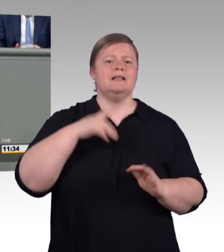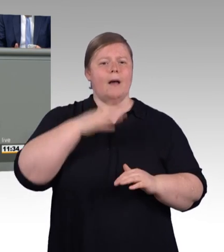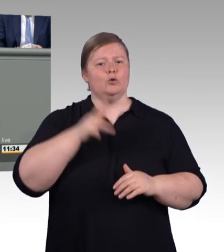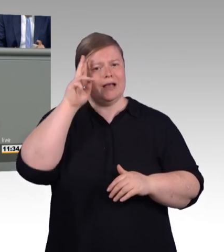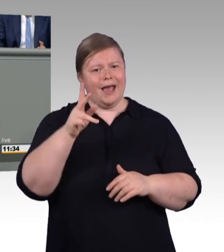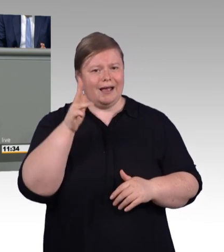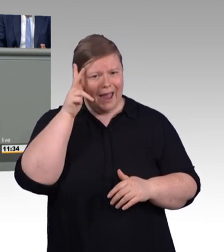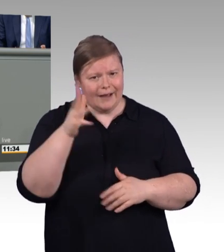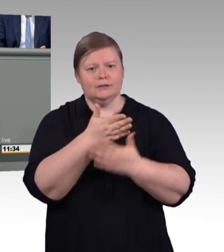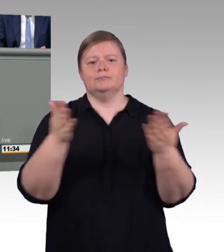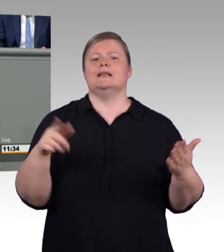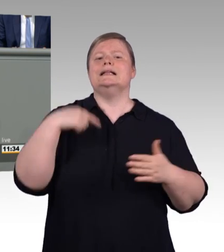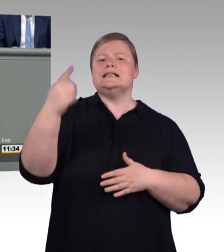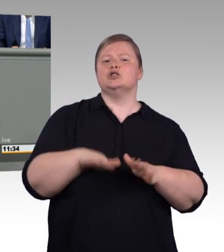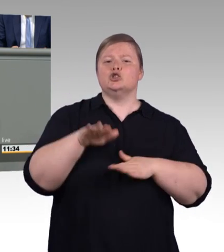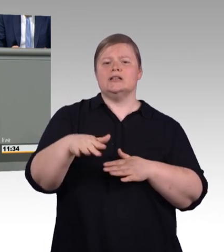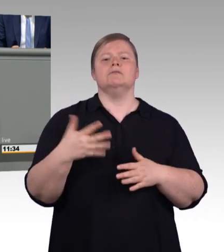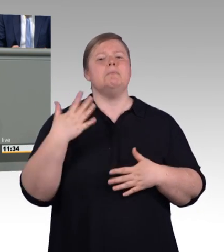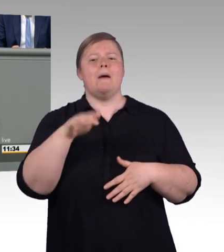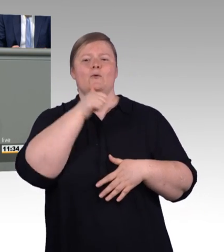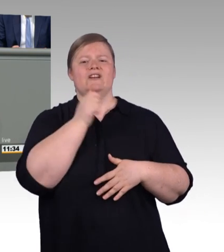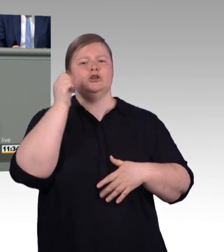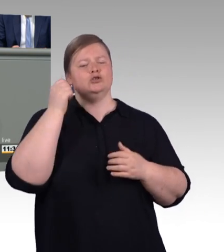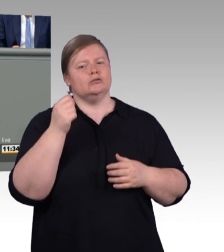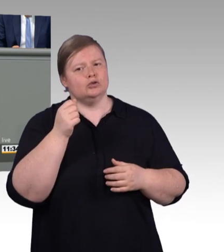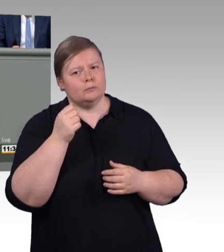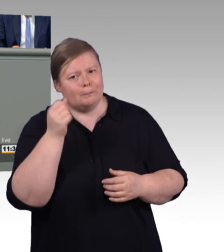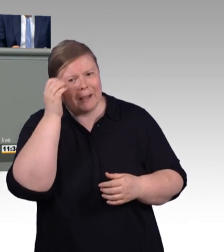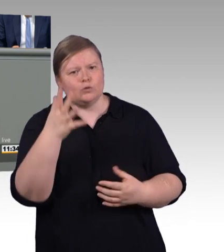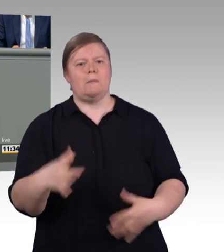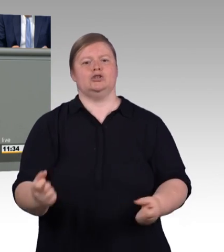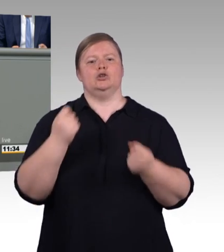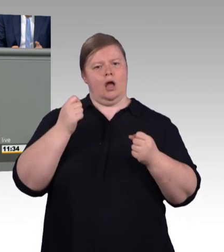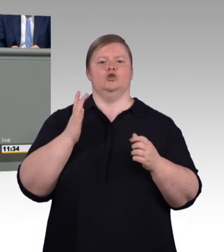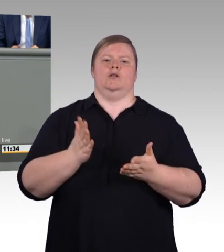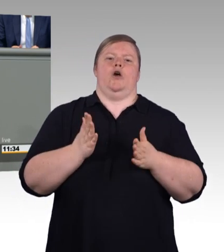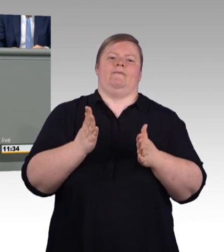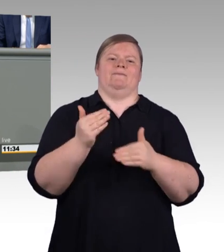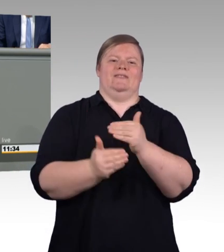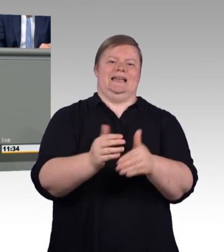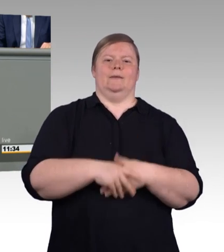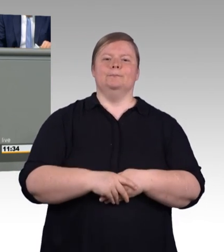wir bauen Flexibilität auf und Bürokratie ab und wir geben der dualen Berufsbildung den Wert,